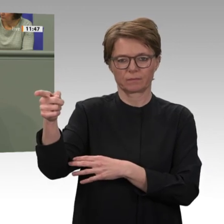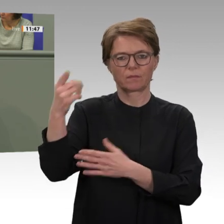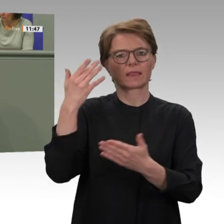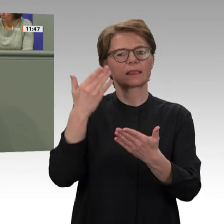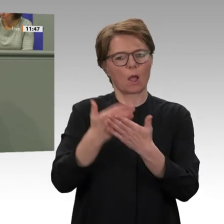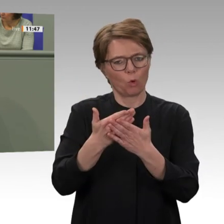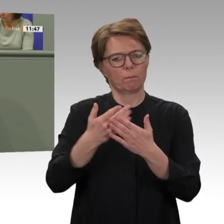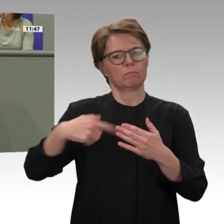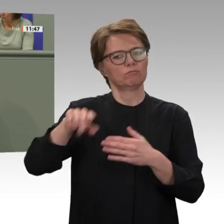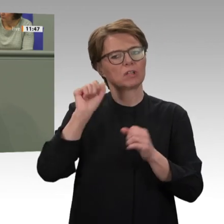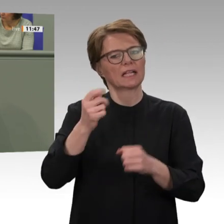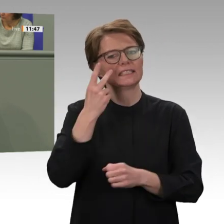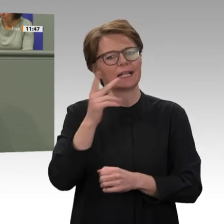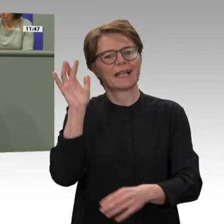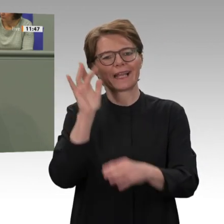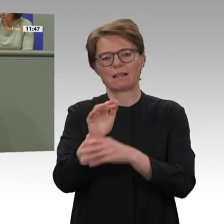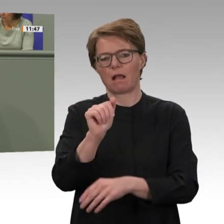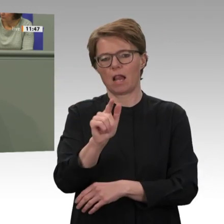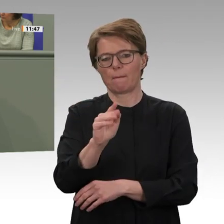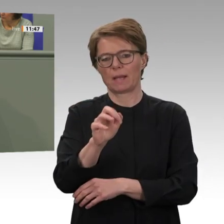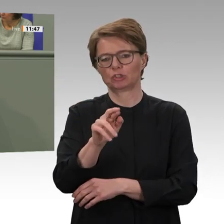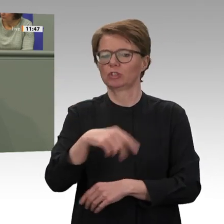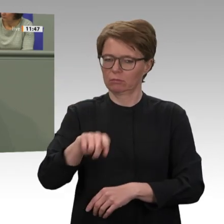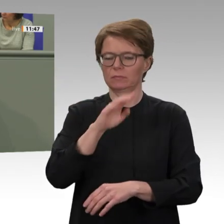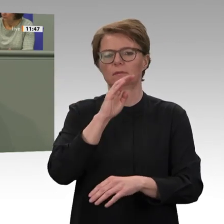der Peacekeeping-Mission und den Übergang zu einer Peace-Support-Mission. Ende